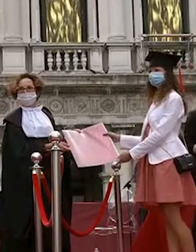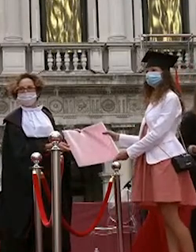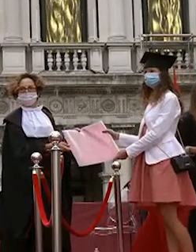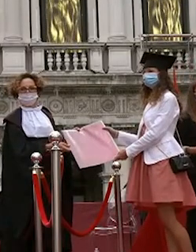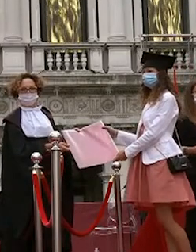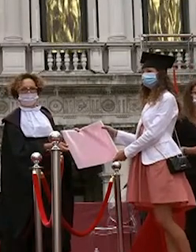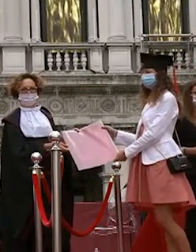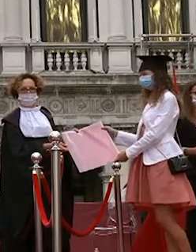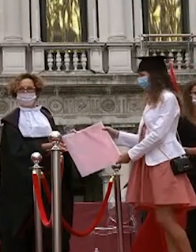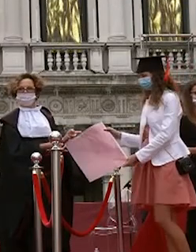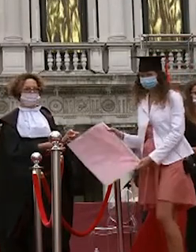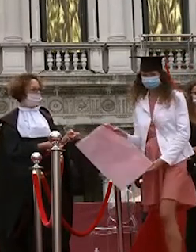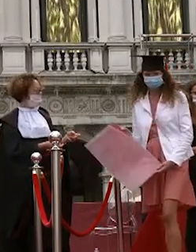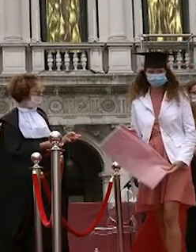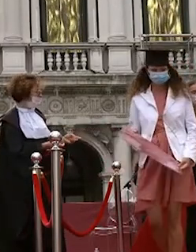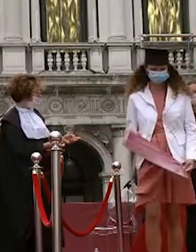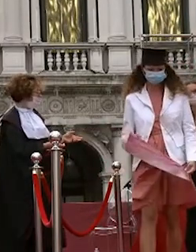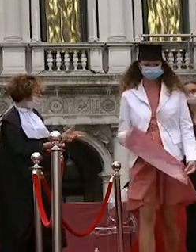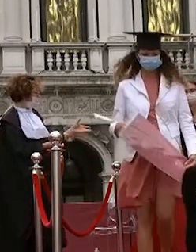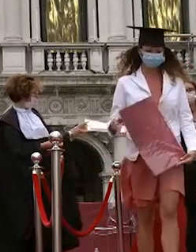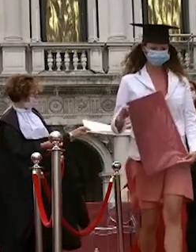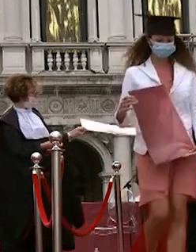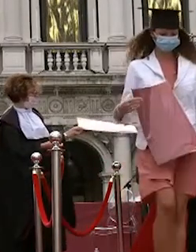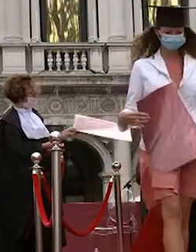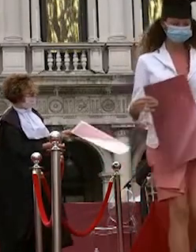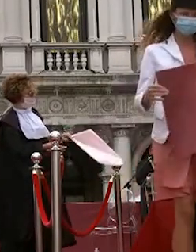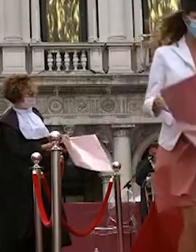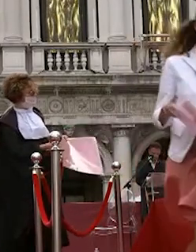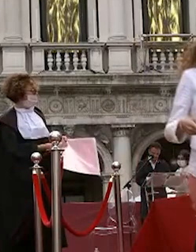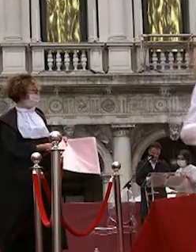davide manente francesco villani